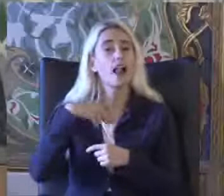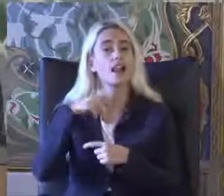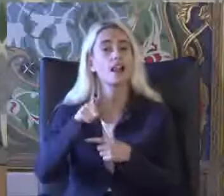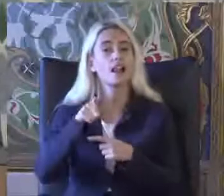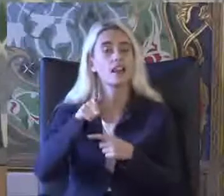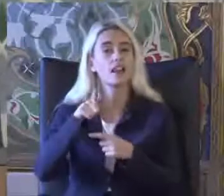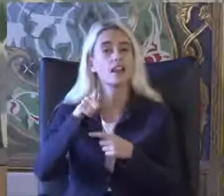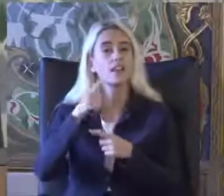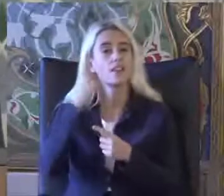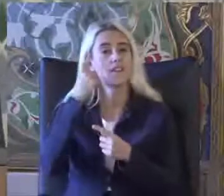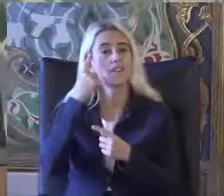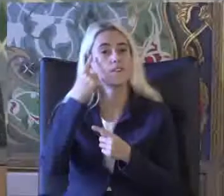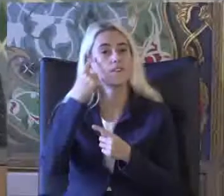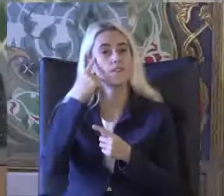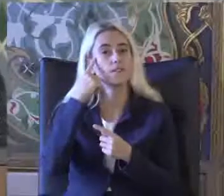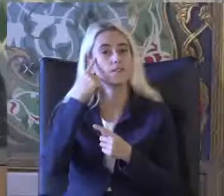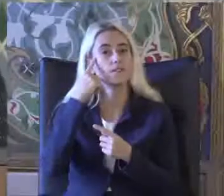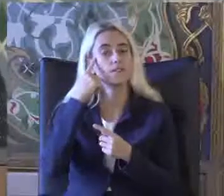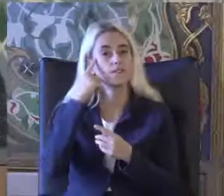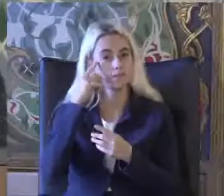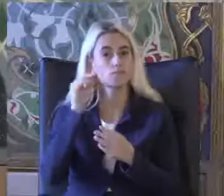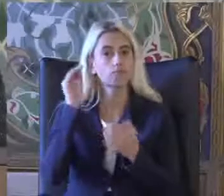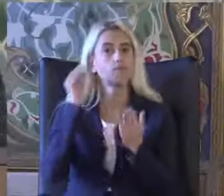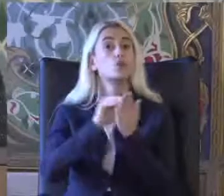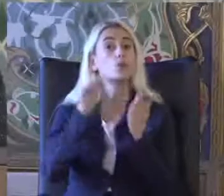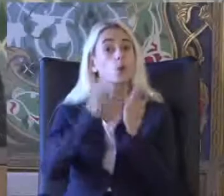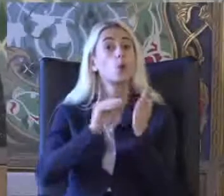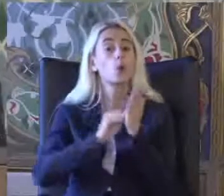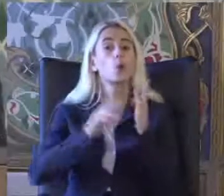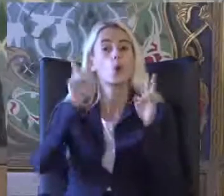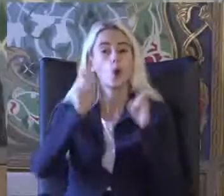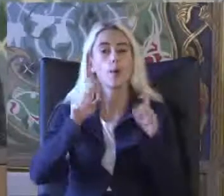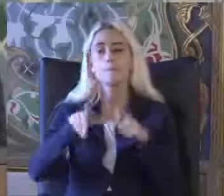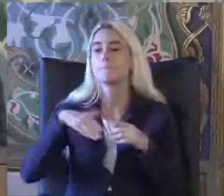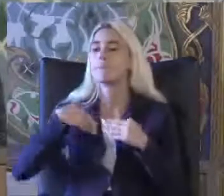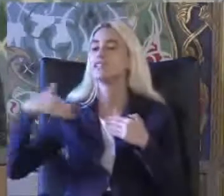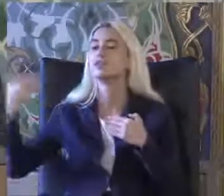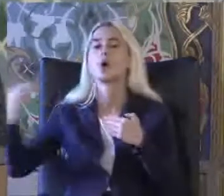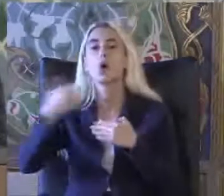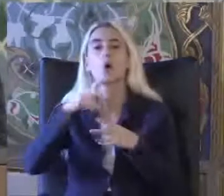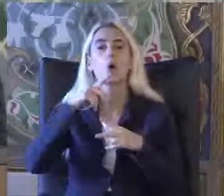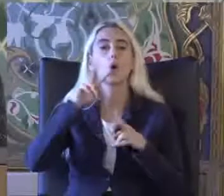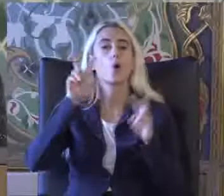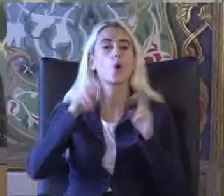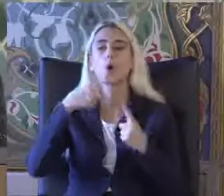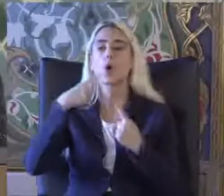Vurgulayarak benden sonraki konuşmacıların Konuşmalarına birazcık Giriş yapacağım